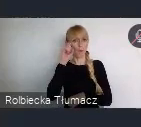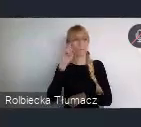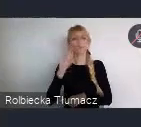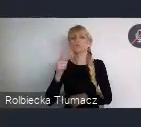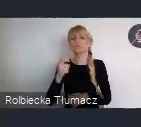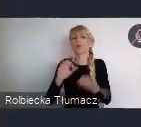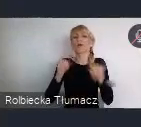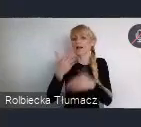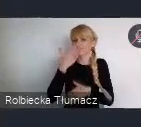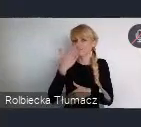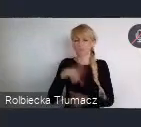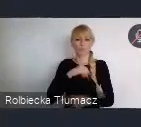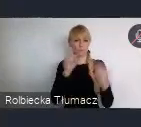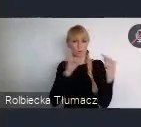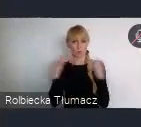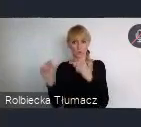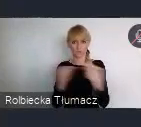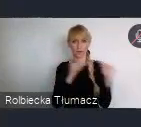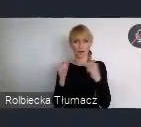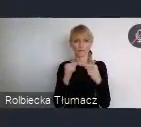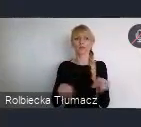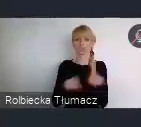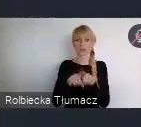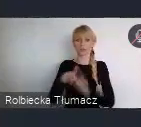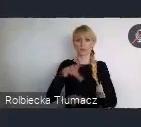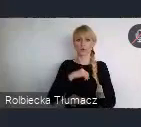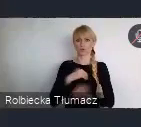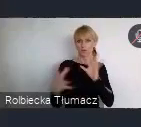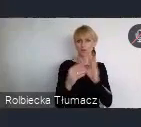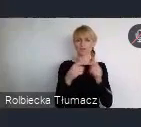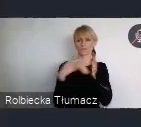Oczywiście można to robić, też we współpracy. Tutaj też nasza rola, ponieważ my widzimy ten program,